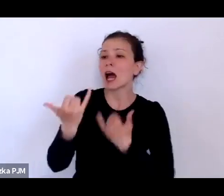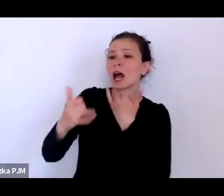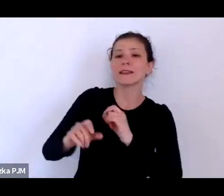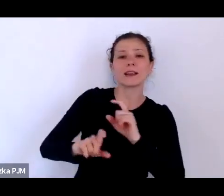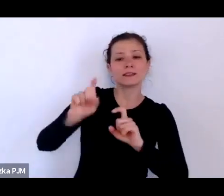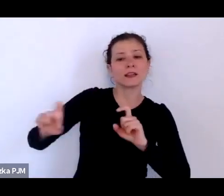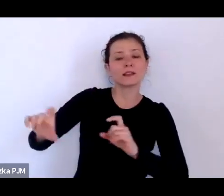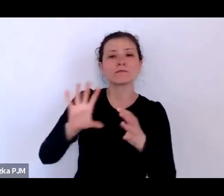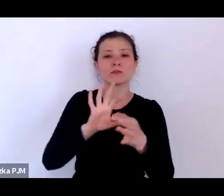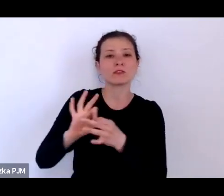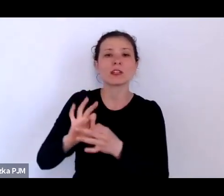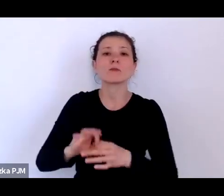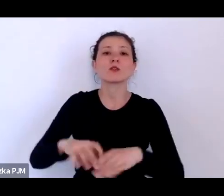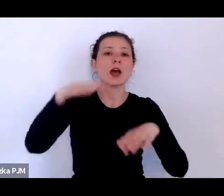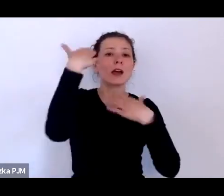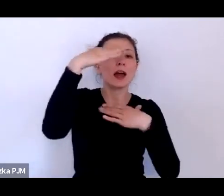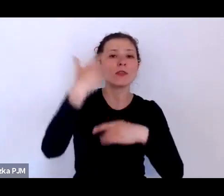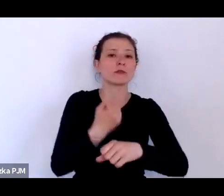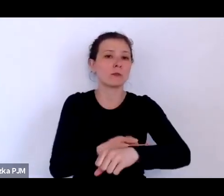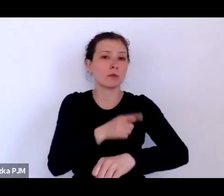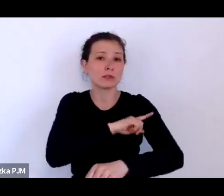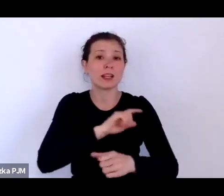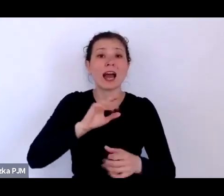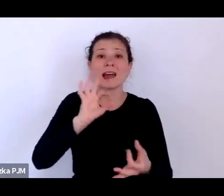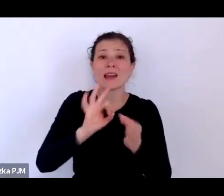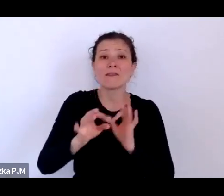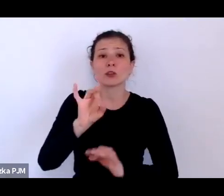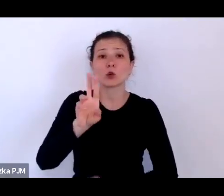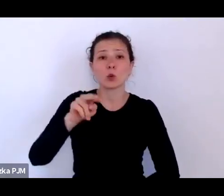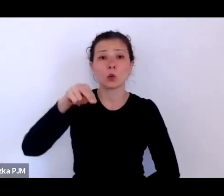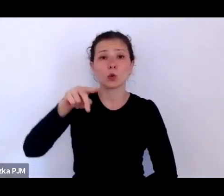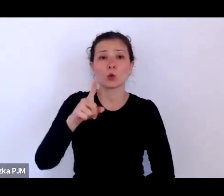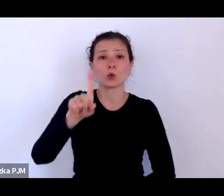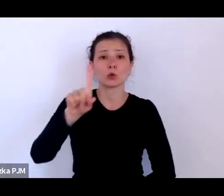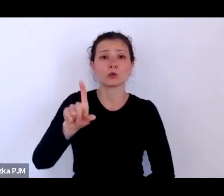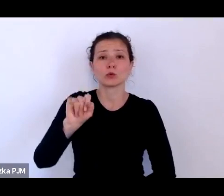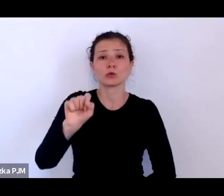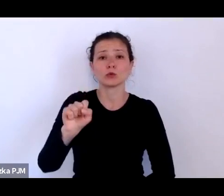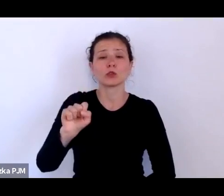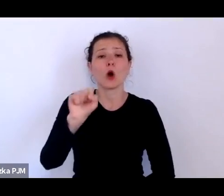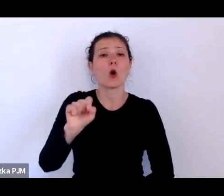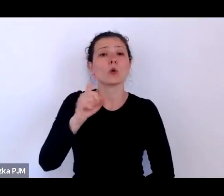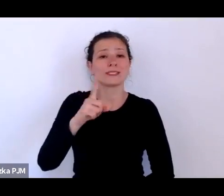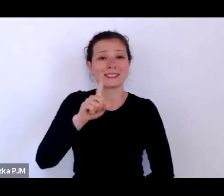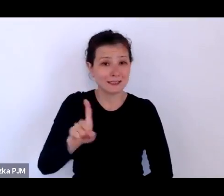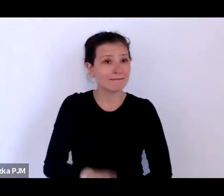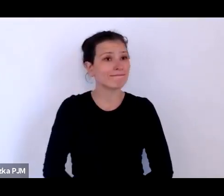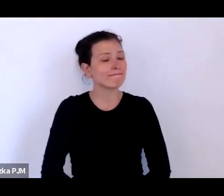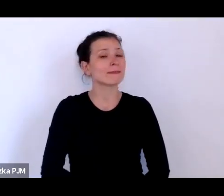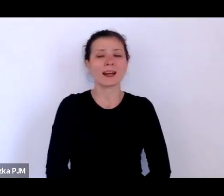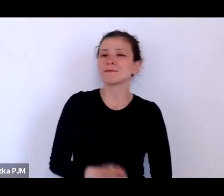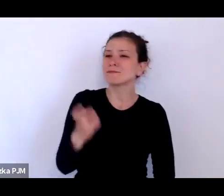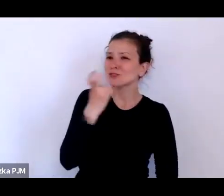na przykład Katowic, Poznania czy nawet Grudziądza. To jest bardzo ciekawy wątek i chciałabym, żebyśmy tutaj wróciły do niego.